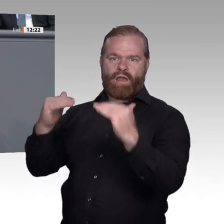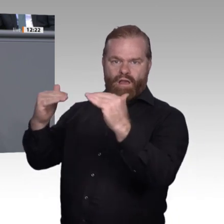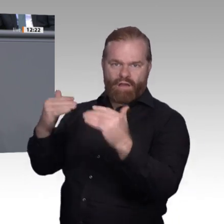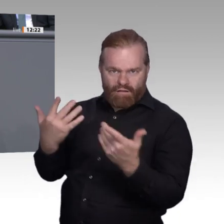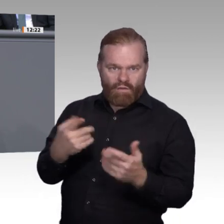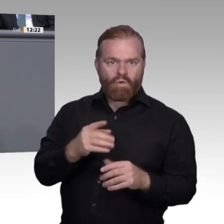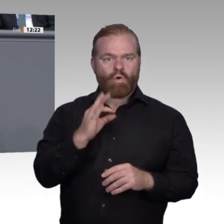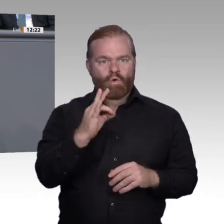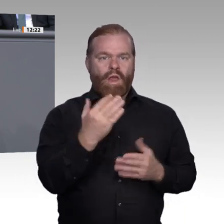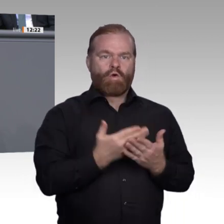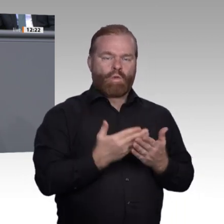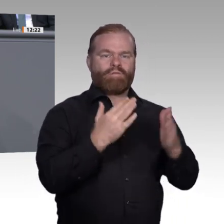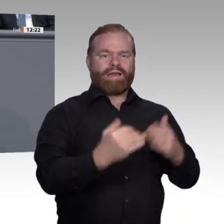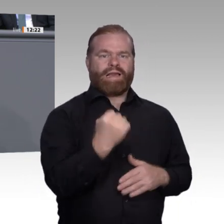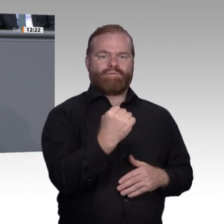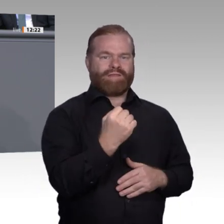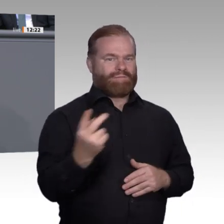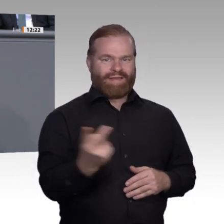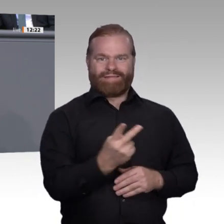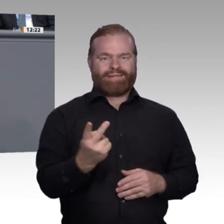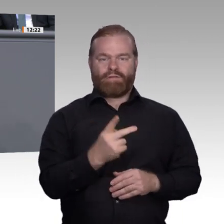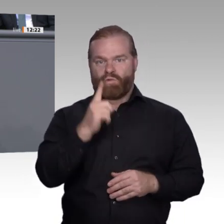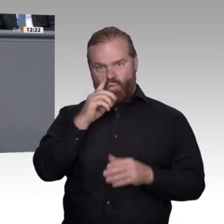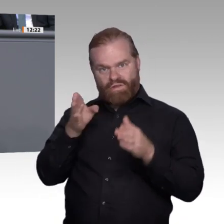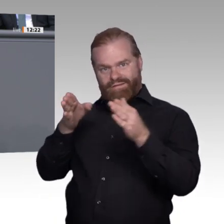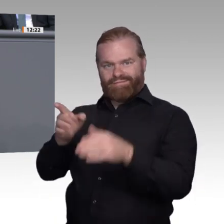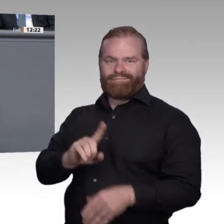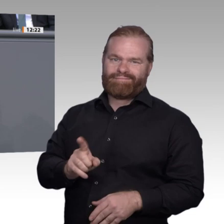Millionen Fachkräfte. Die Zahl der Studierenden stieg in den letzten zehn Jahren um